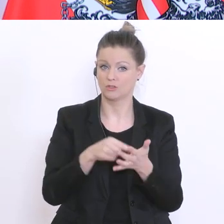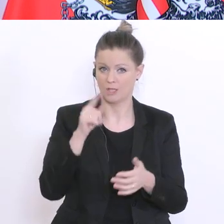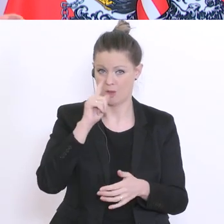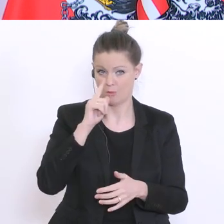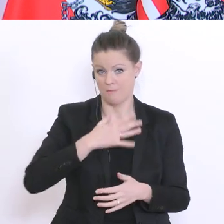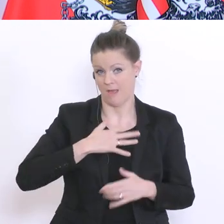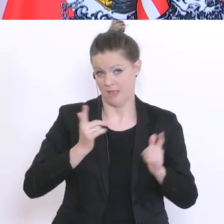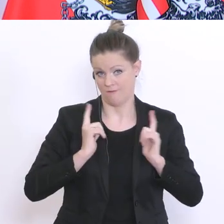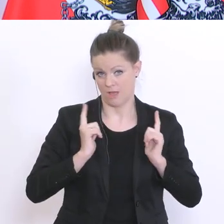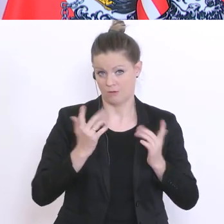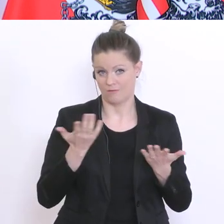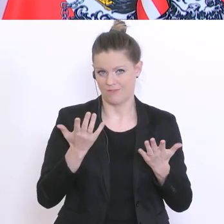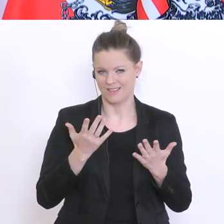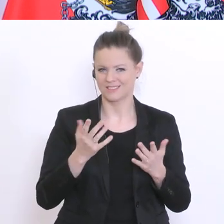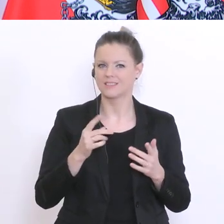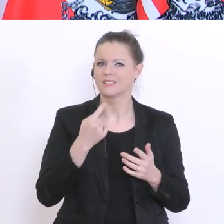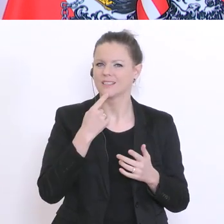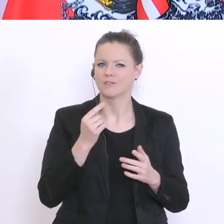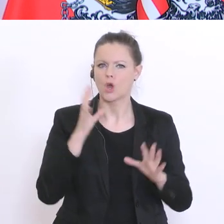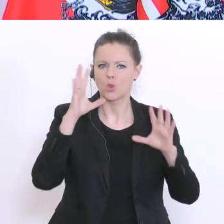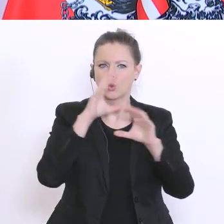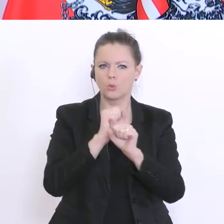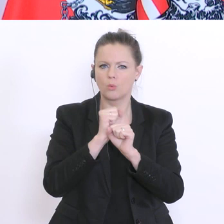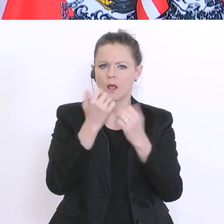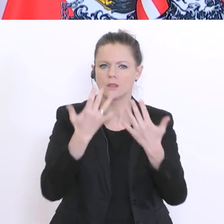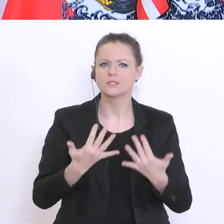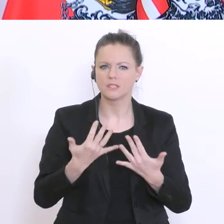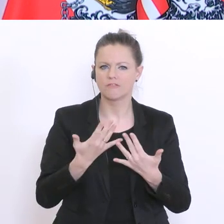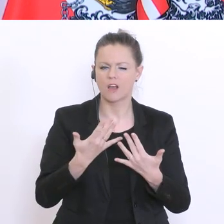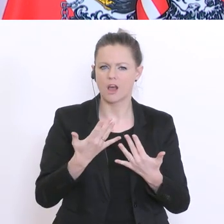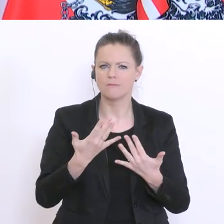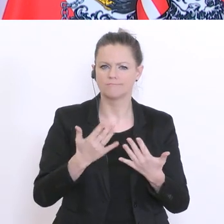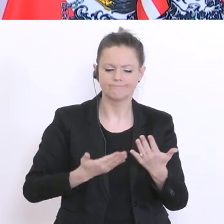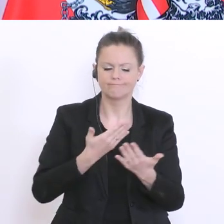eben, dass diese sogenannte Dunkelziffer geklärt werden kann, was natürlich eine ganz wesentliche